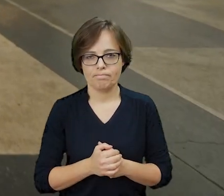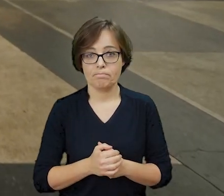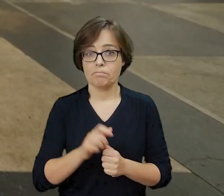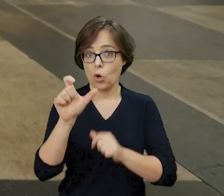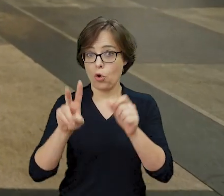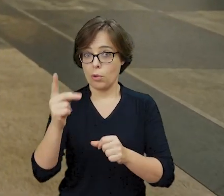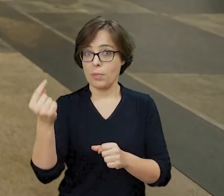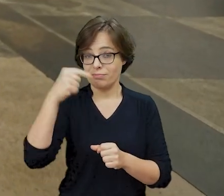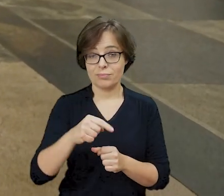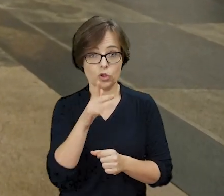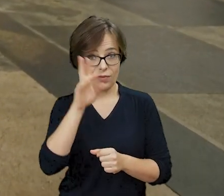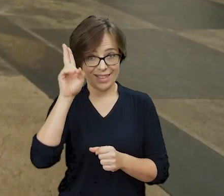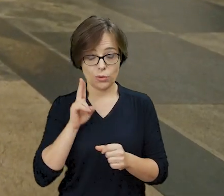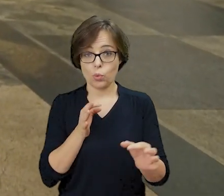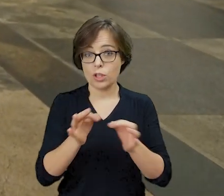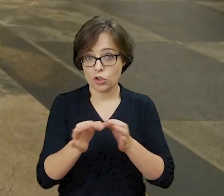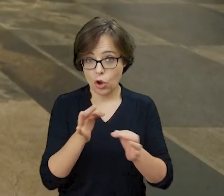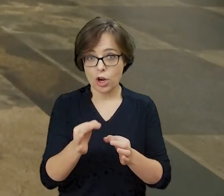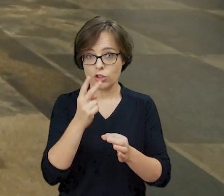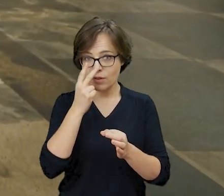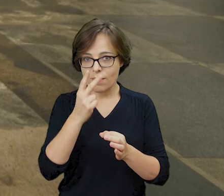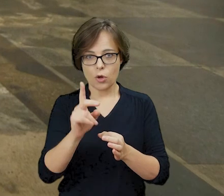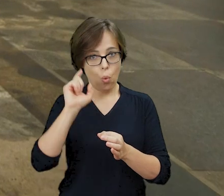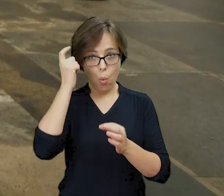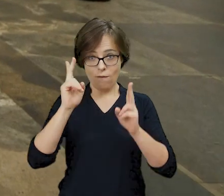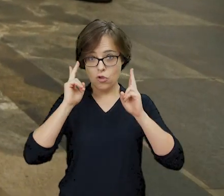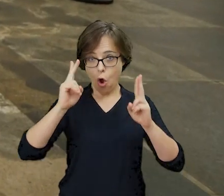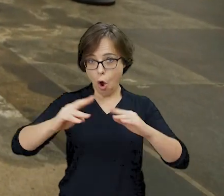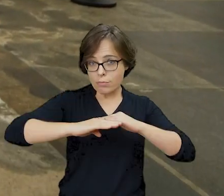Odwiedzający Żydowski Instytut Historyczny widzą ślady ognia na podłodze w naszym holu.